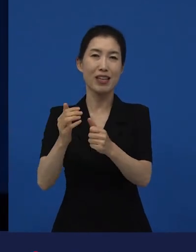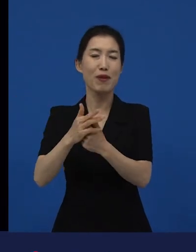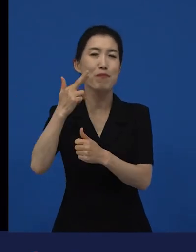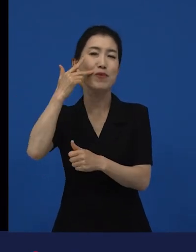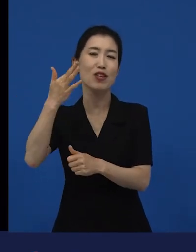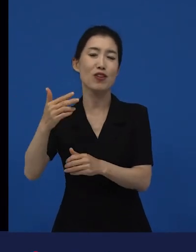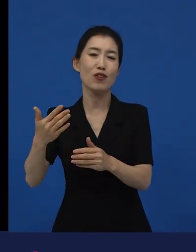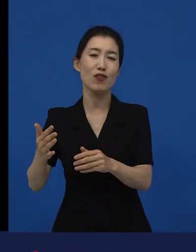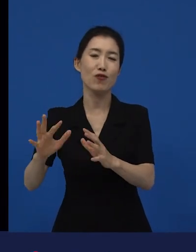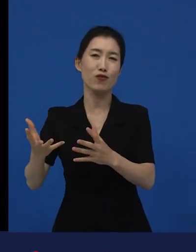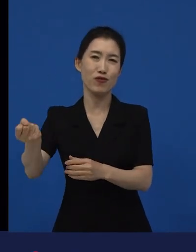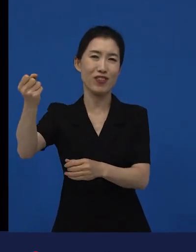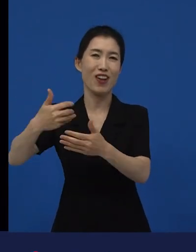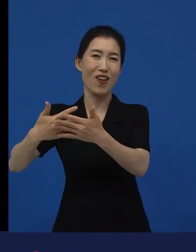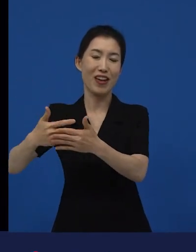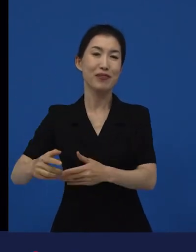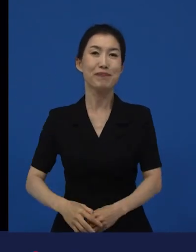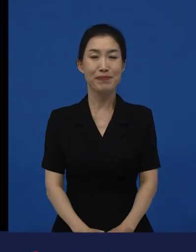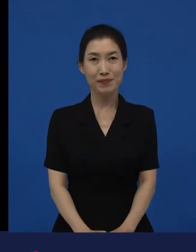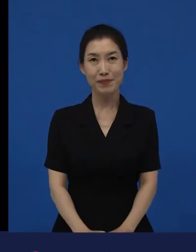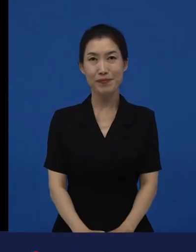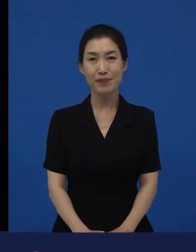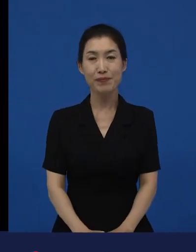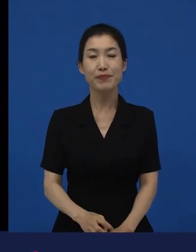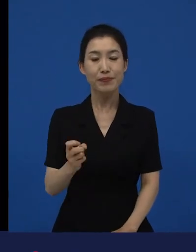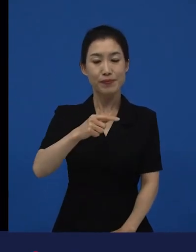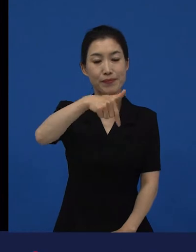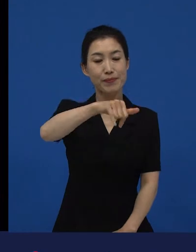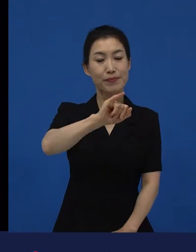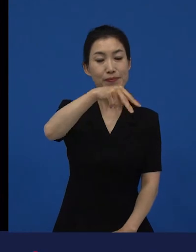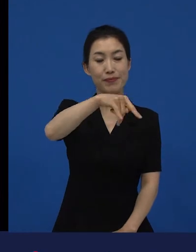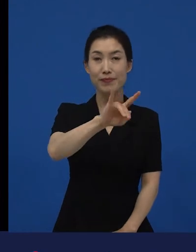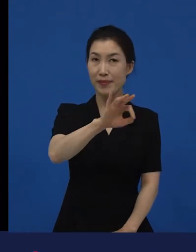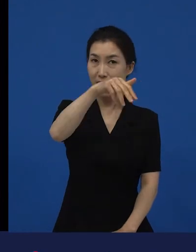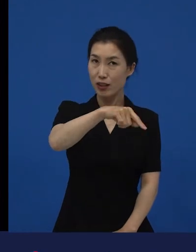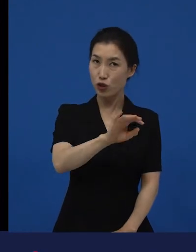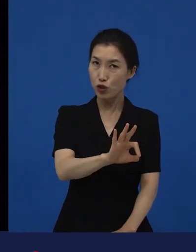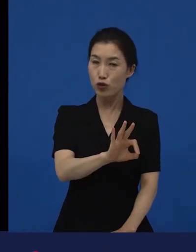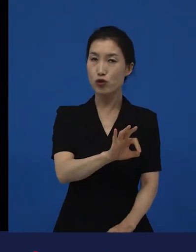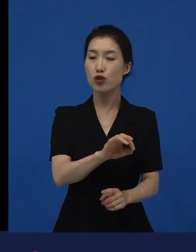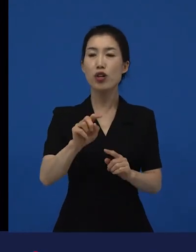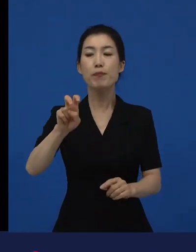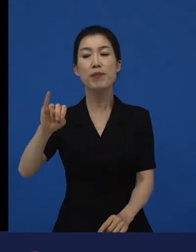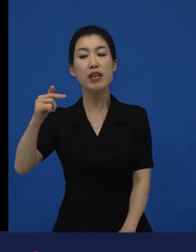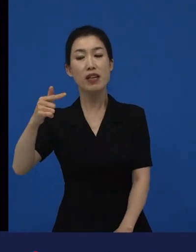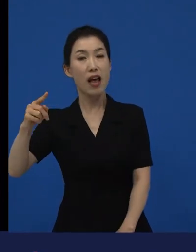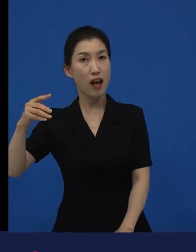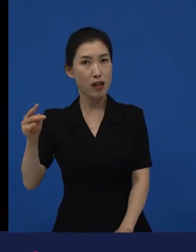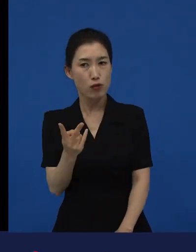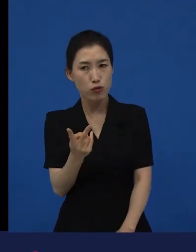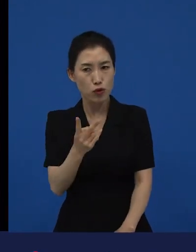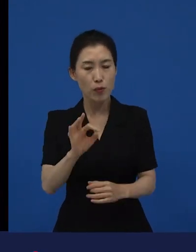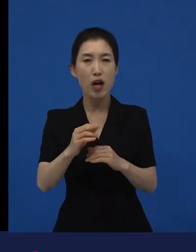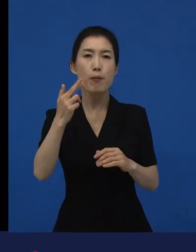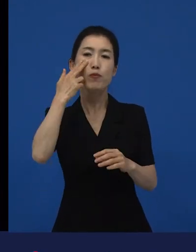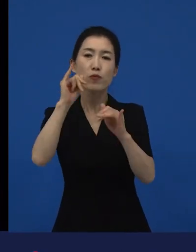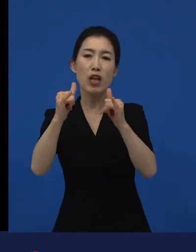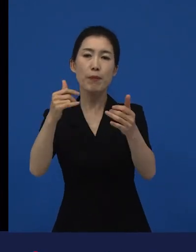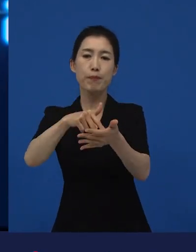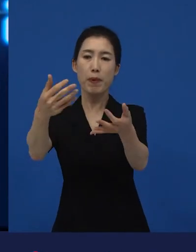, 이라는 작품이 미국 관객들한테는 다양성 영화에요.